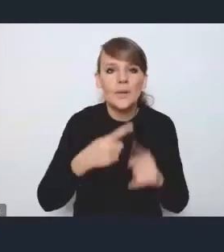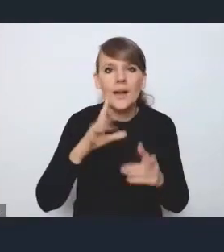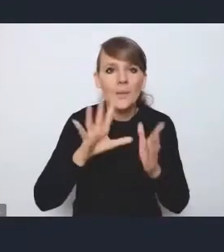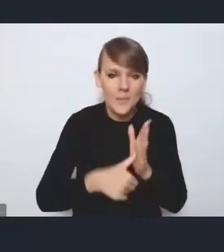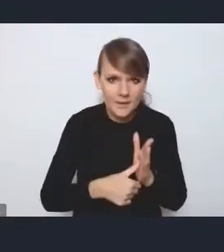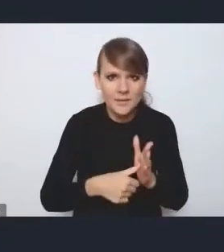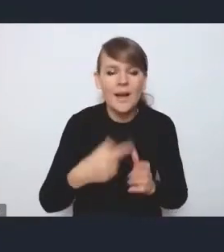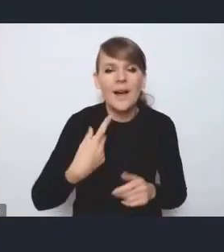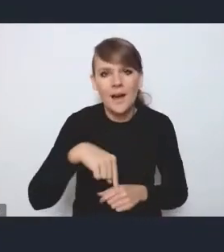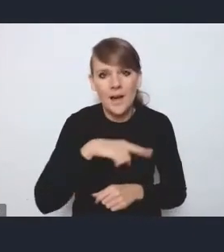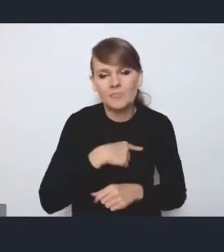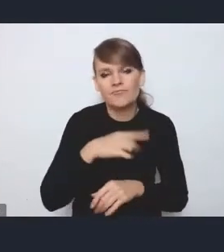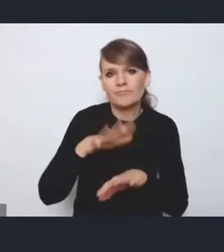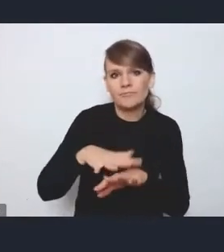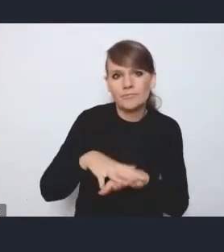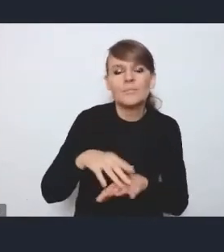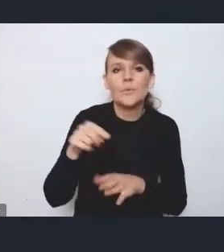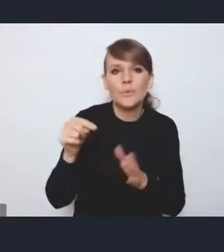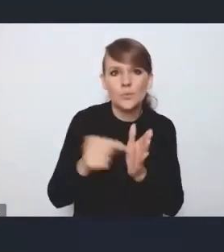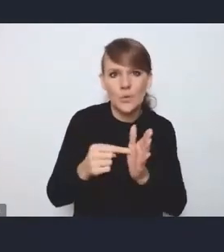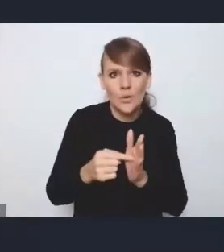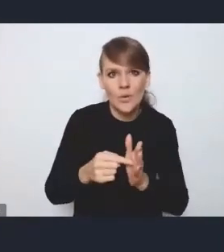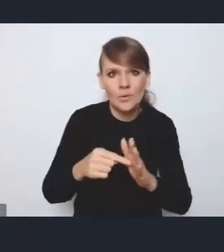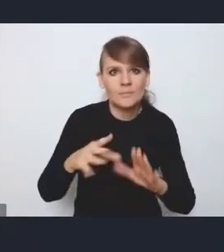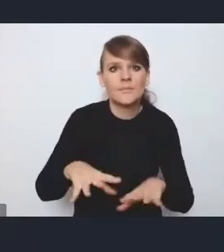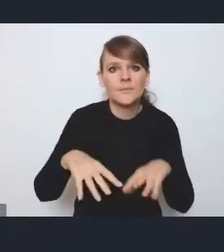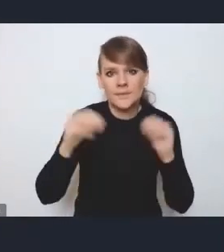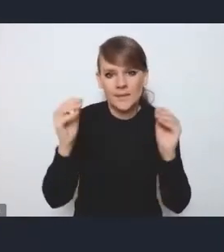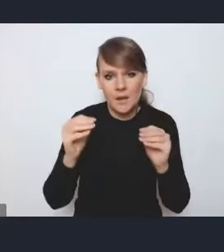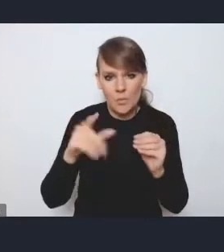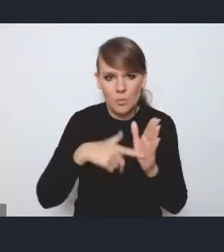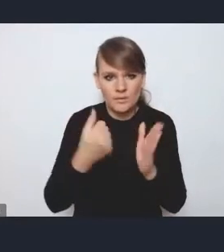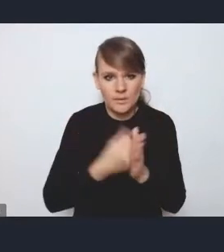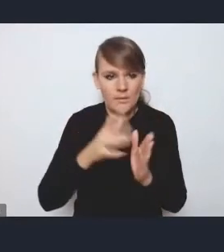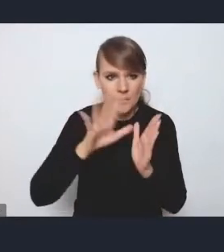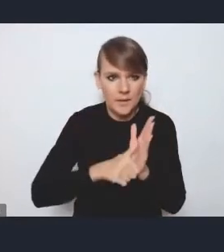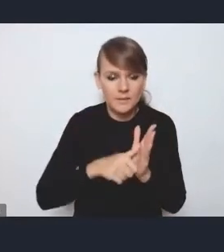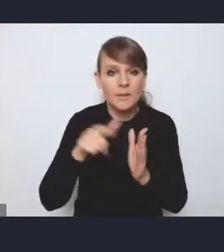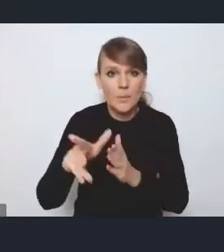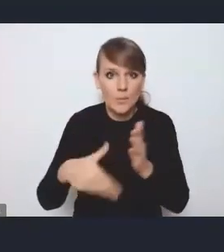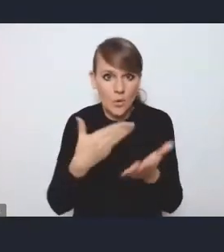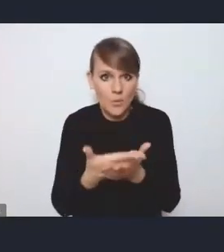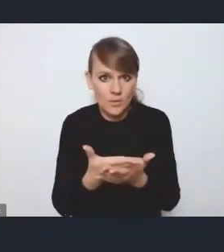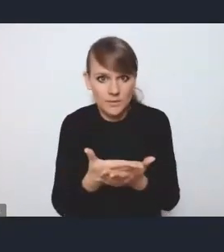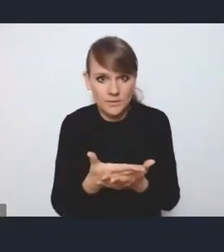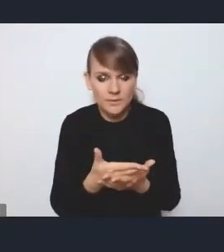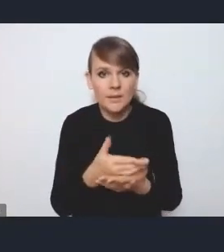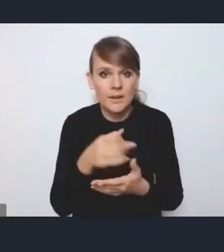jako to preludium do tej ustawy miejskiej, te propozycje legislacyjne, które tam są też zawarte,